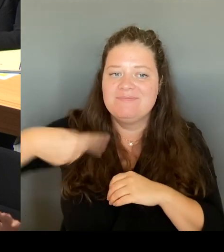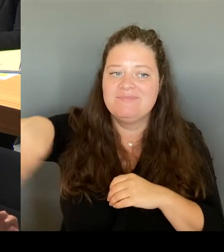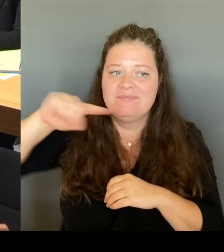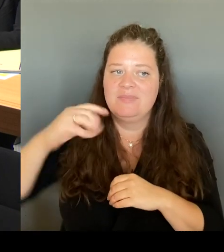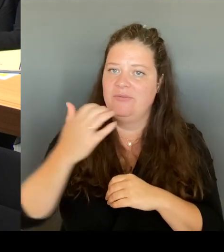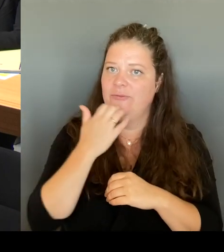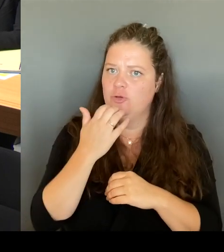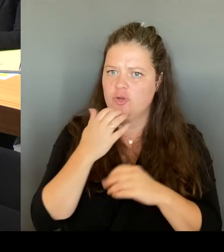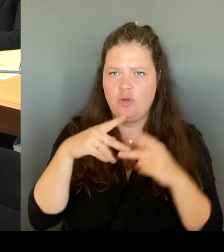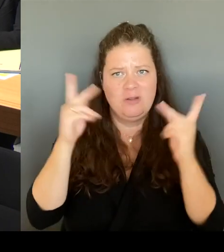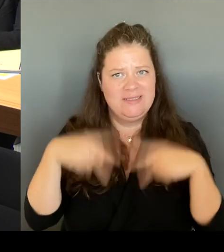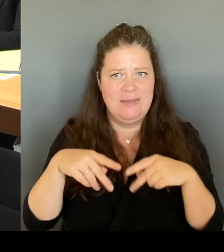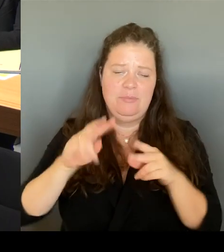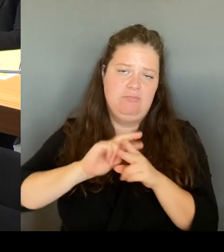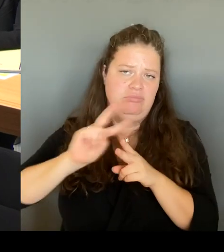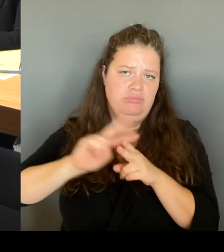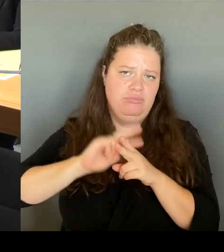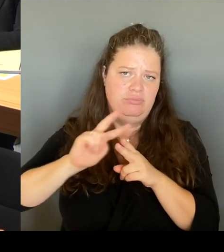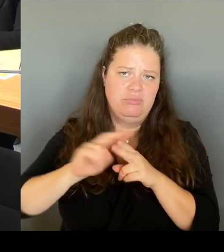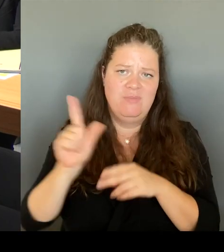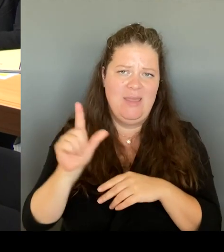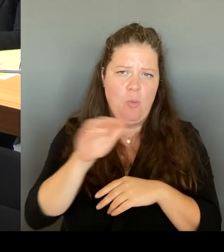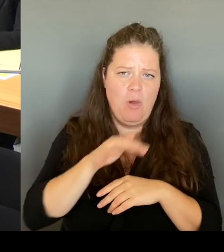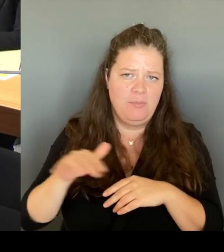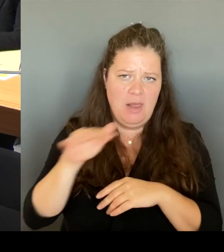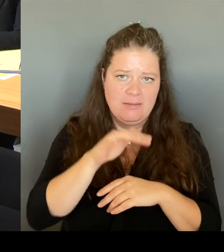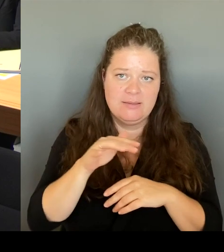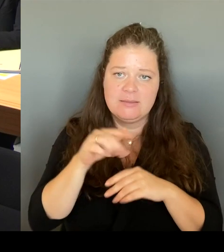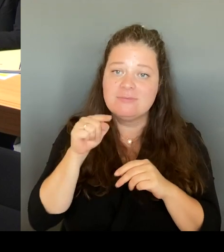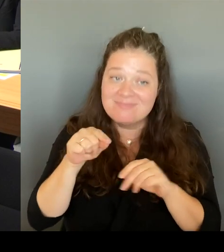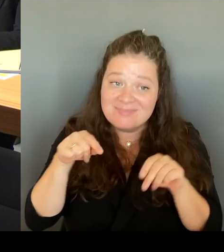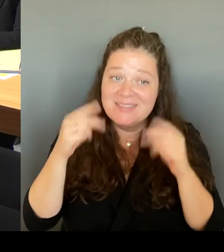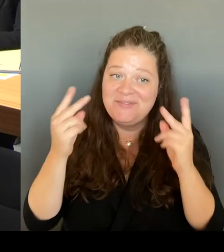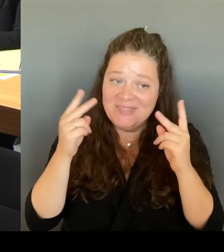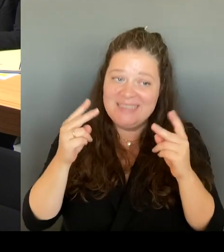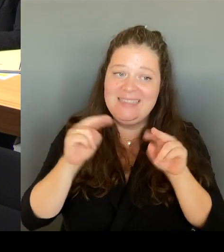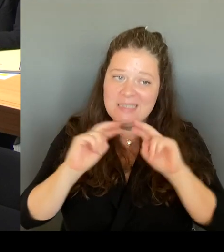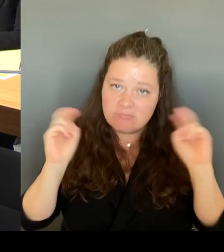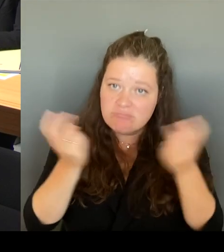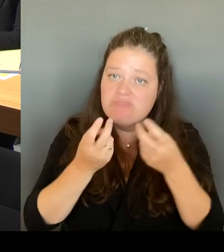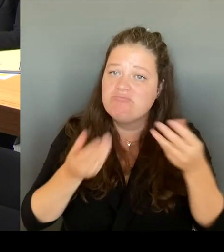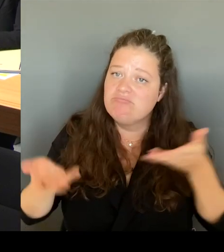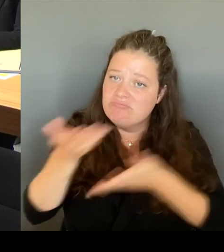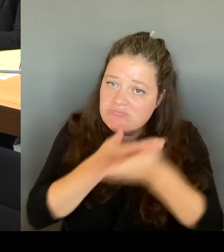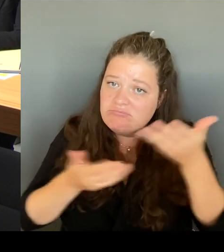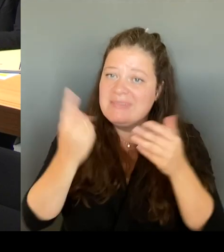Tisch um für ein gesamtheitliches Konzept und dazu war ich da und da bin ich Frau Lazic und den Abgeordneten dort vor Ort